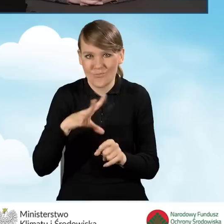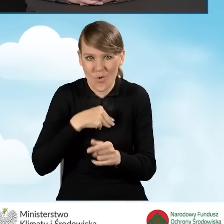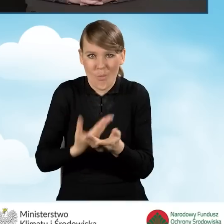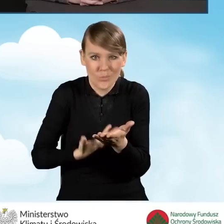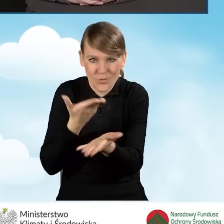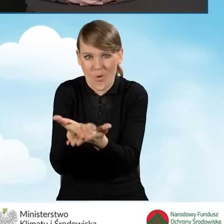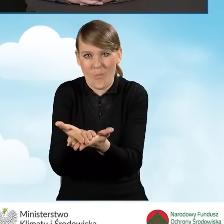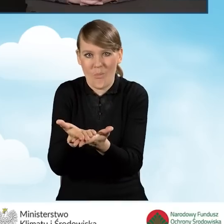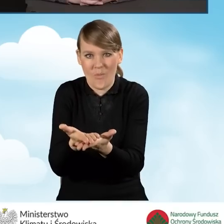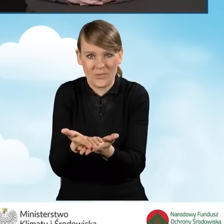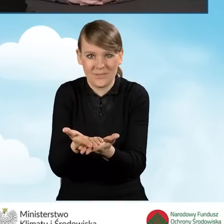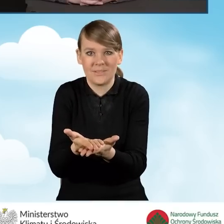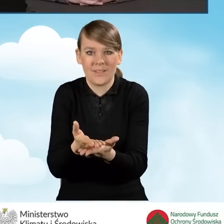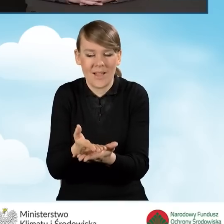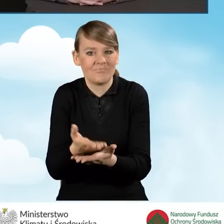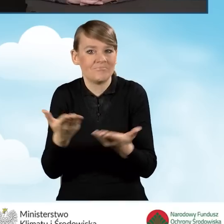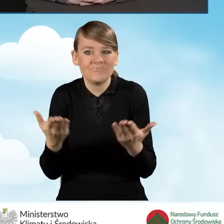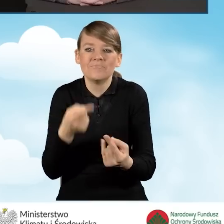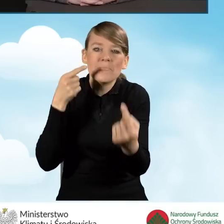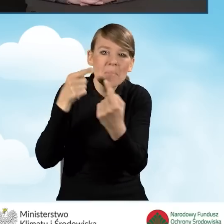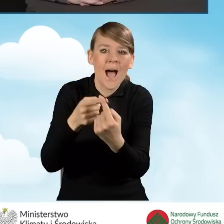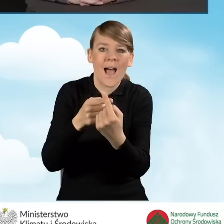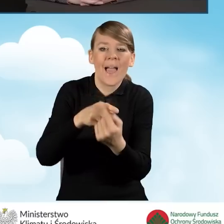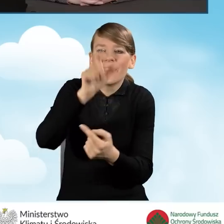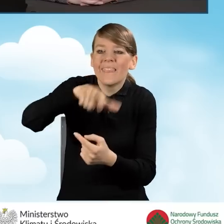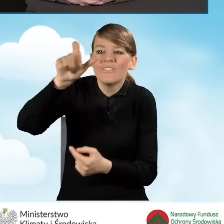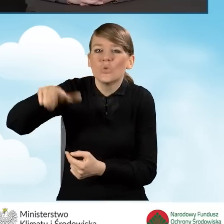jakie mogłyby być indywidualnie dla nich zastosowane.